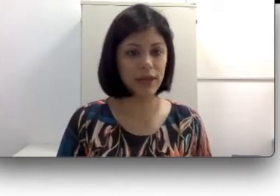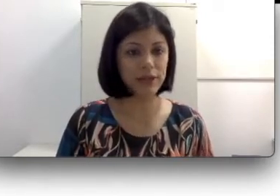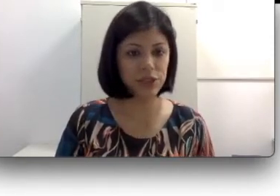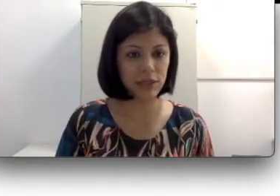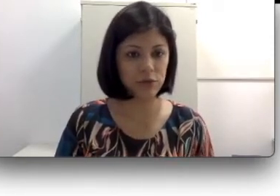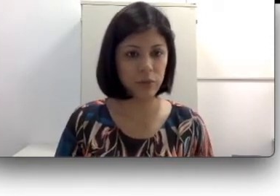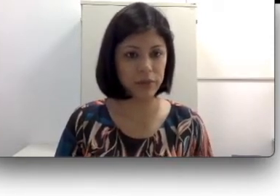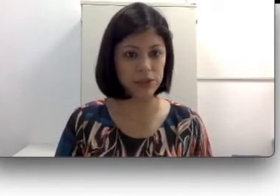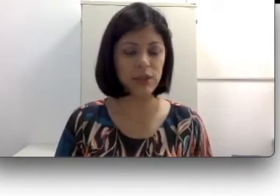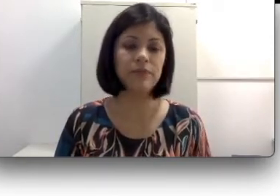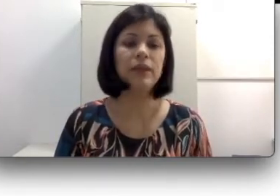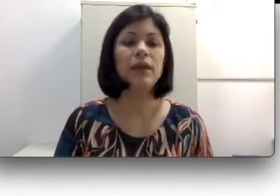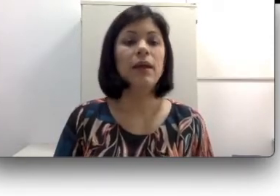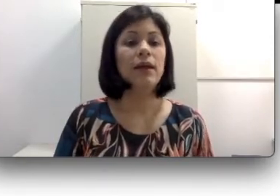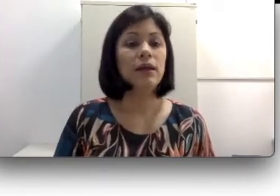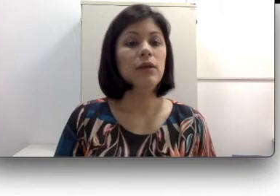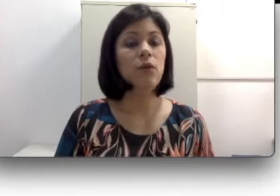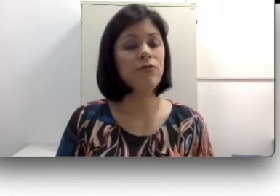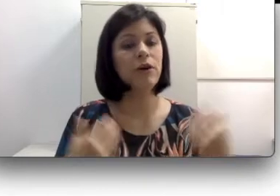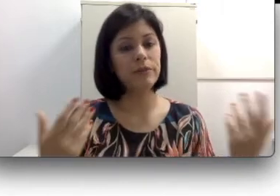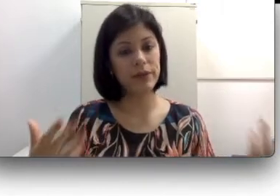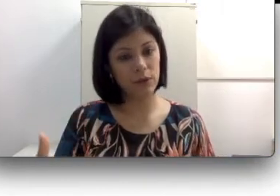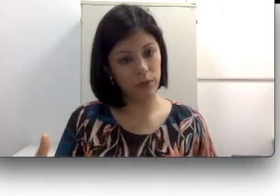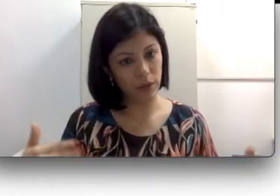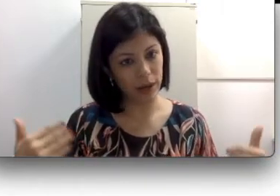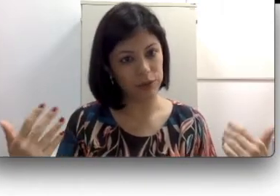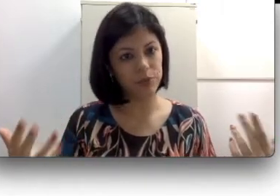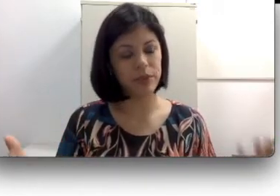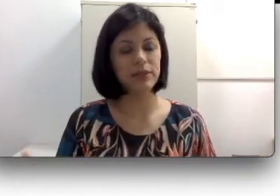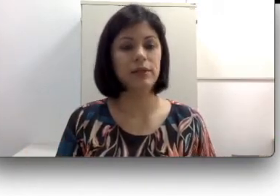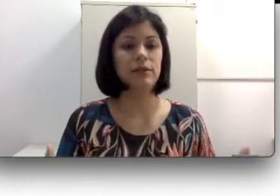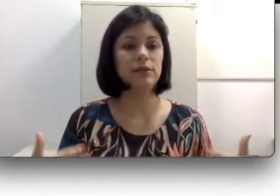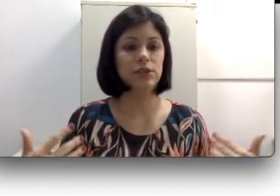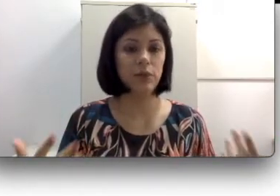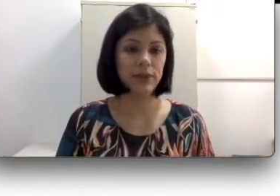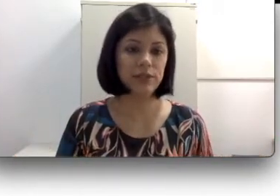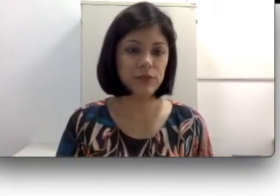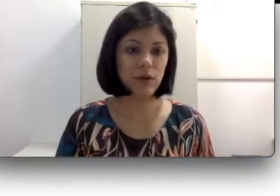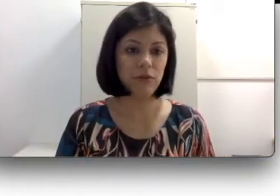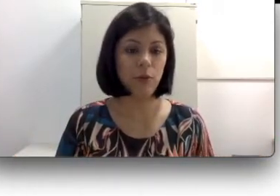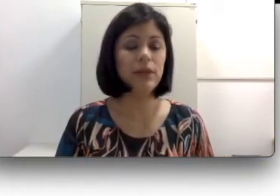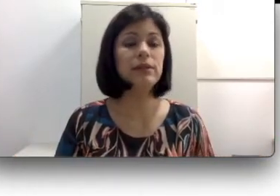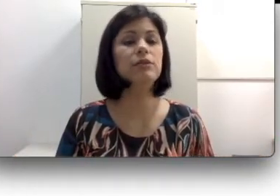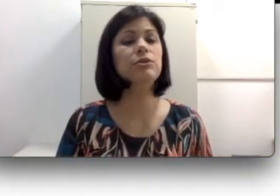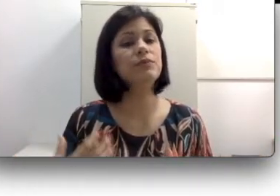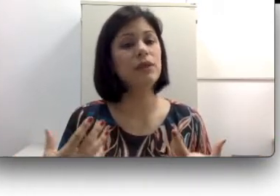a enxergar normalmente. Conforme o meu grau de perda de acuidade visual vai aumentando,